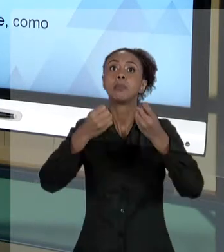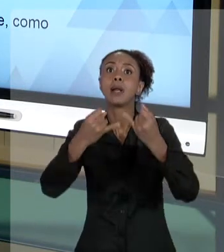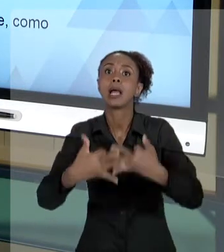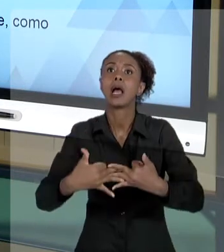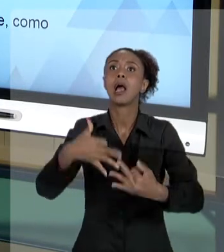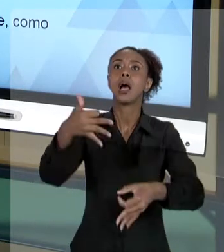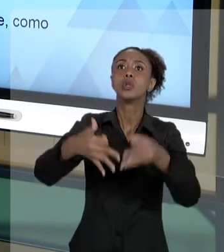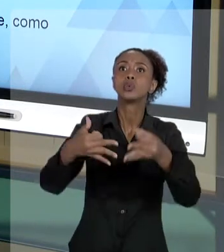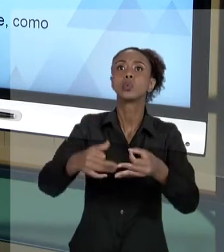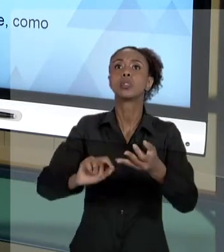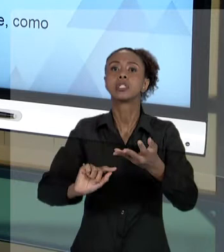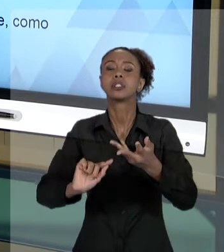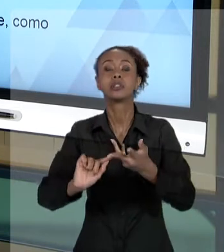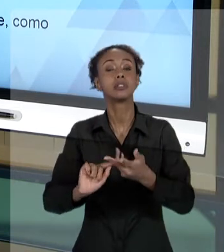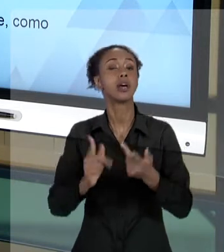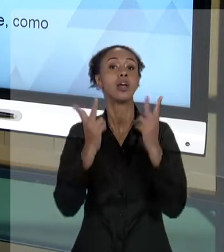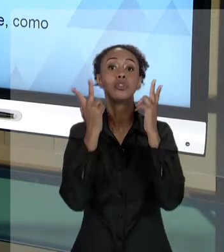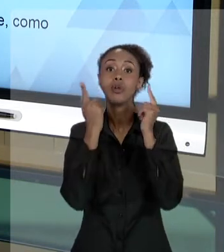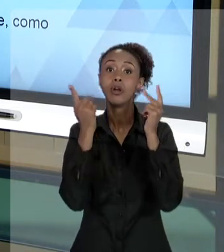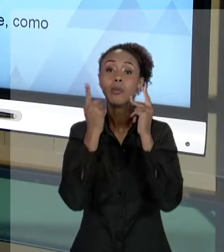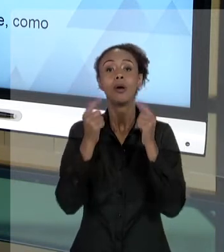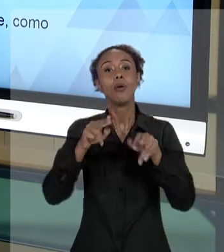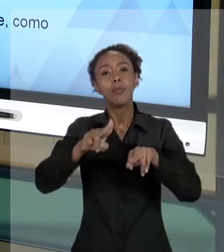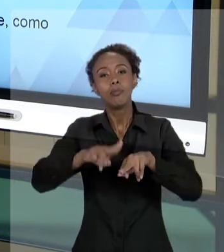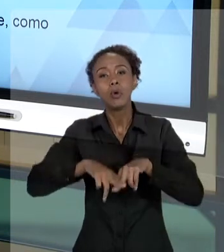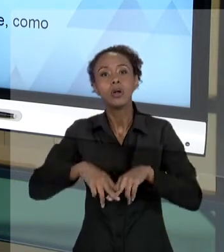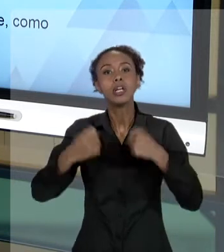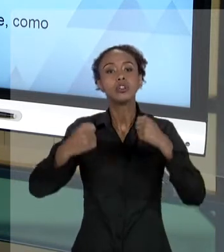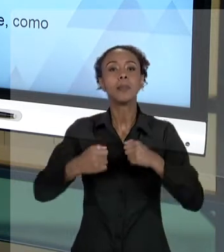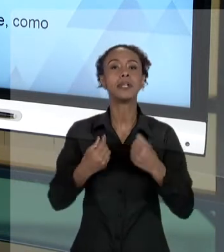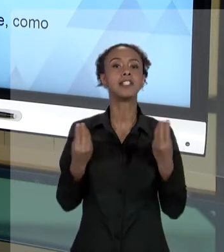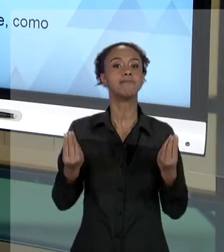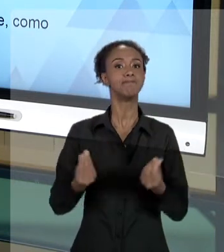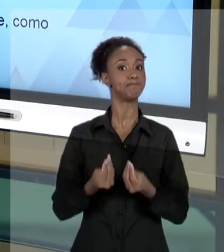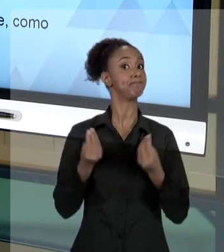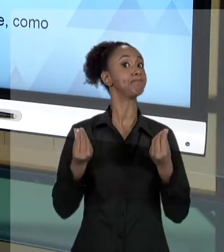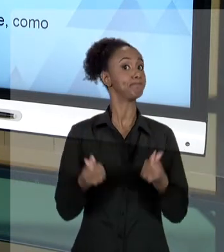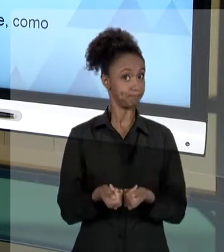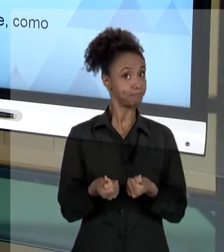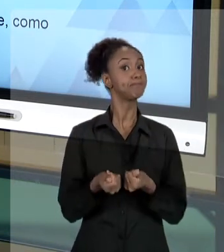A JUSTIÇA. DAÍ, PORQUE ESSES CUIDADOS ÉTICOS DEVEM IMPOR AO GESTOR PÚBLICO MUITA CLAREZA,